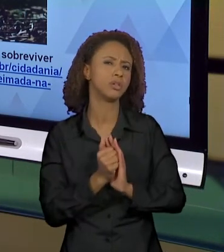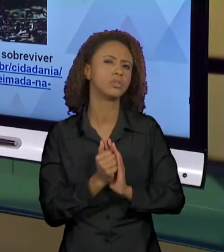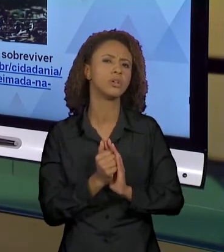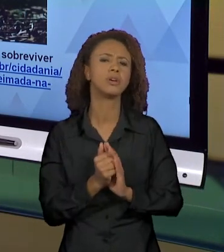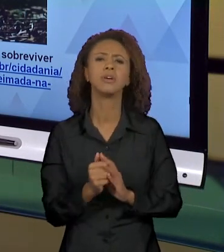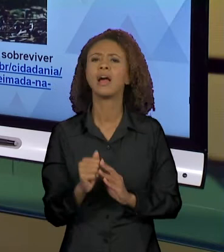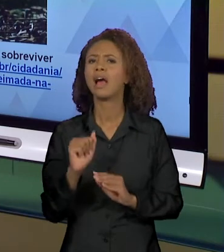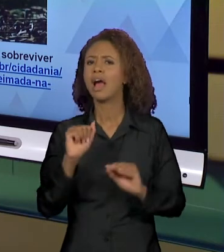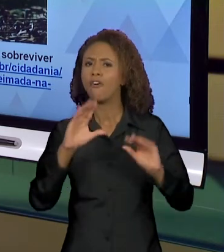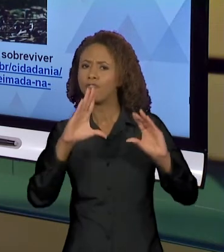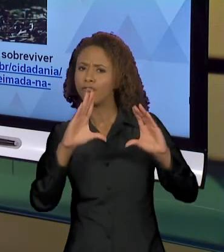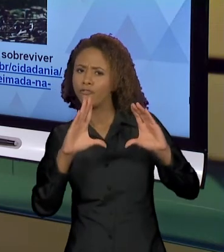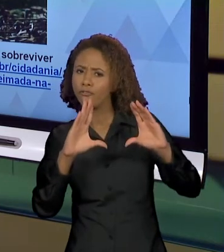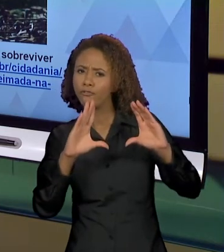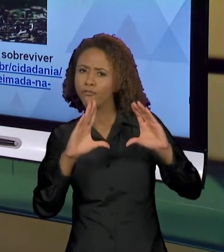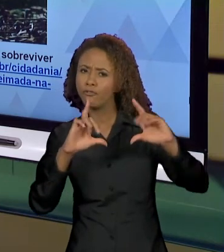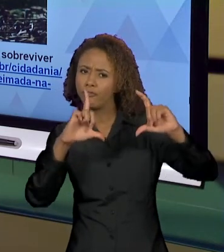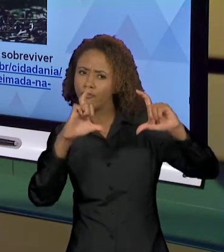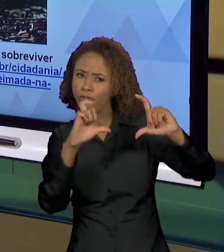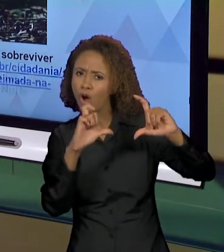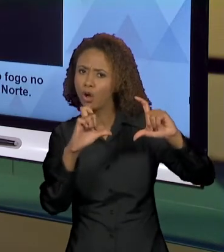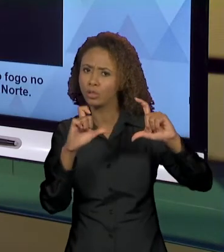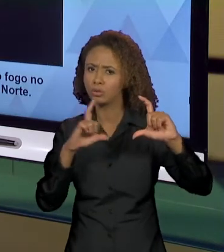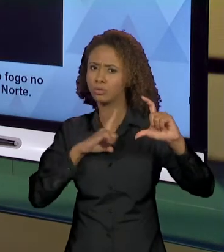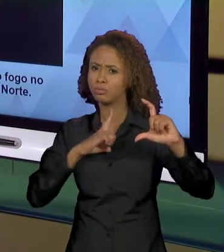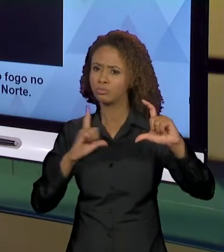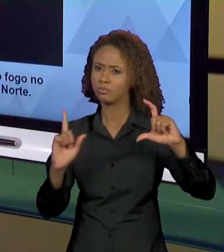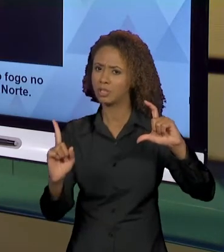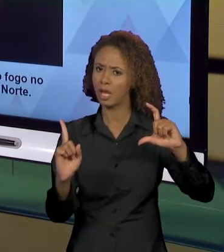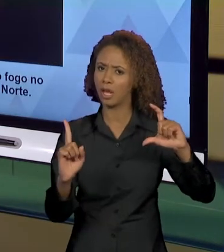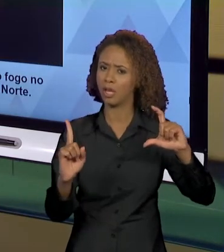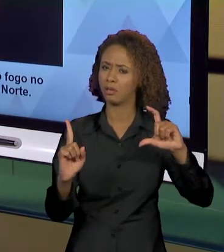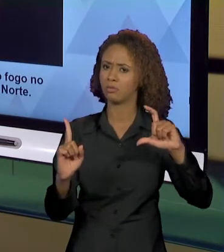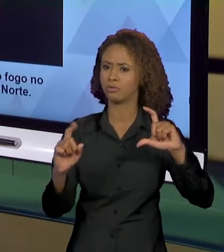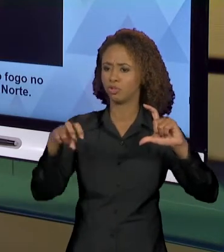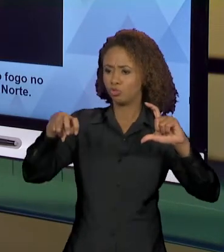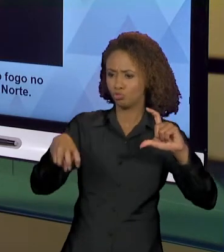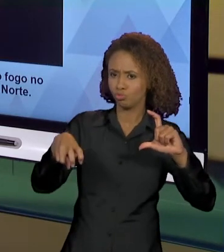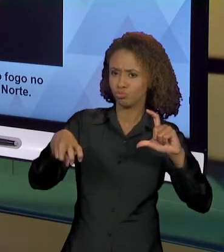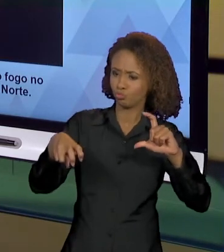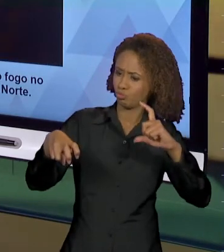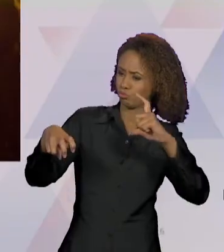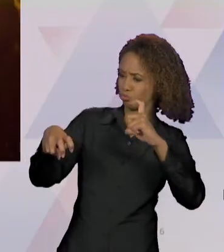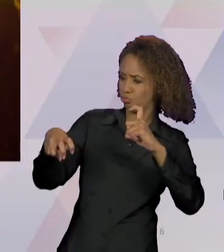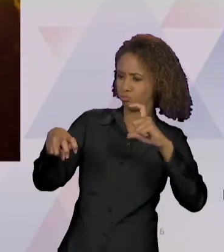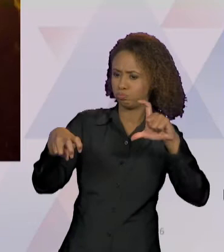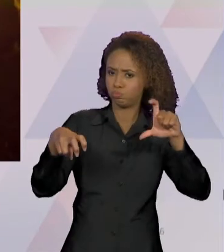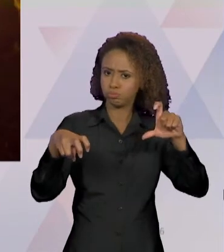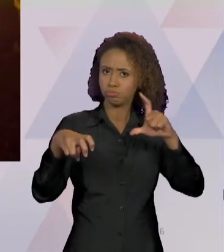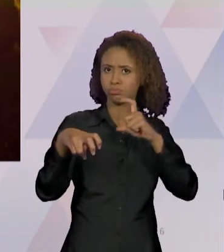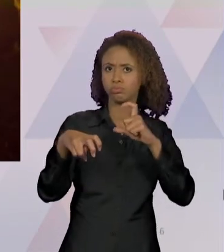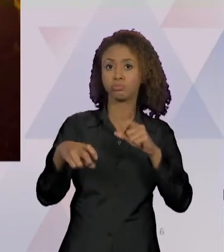POR QUE DESSA MANEIRA OU DE OUTRA? QUE O MESMO ACONTECE NESSA OUTRA FOTO, NÉ? "HOMENS DO